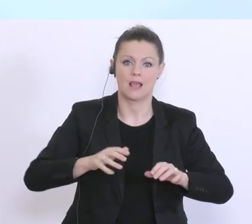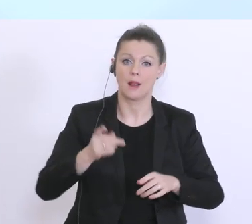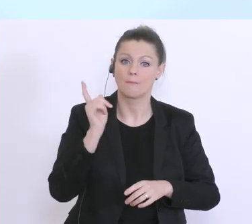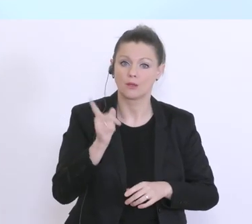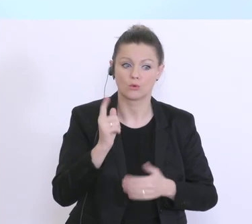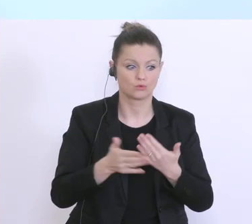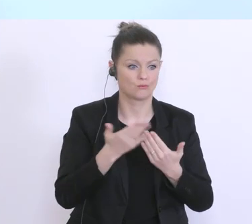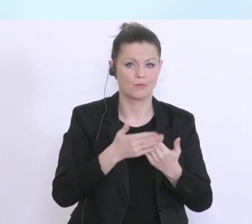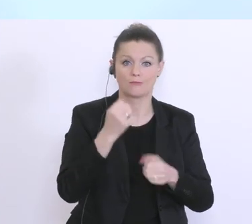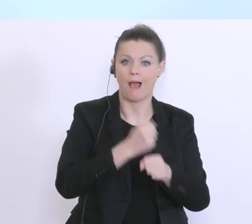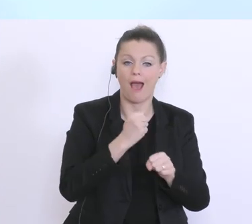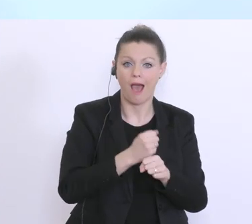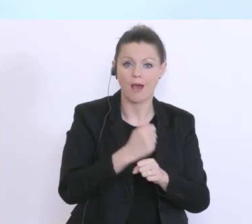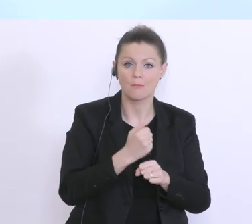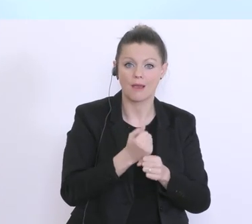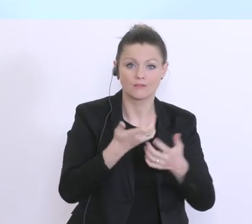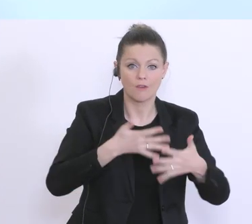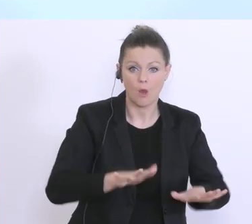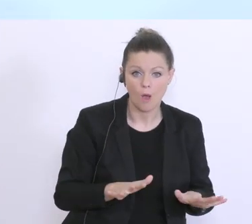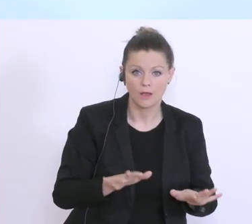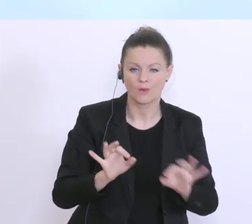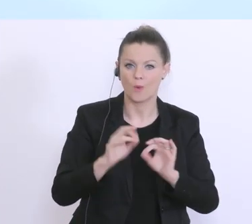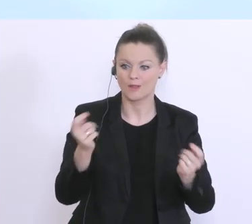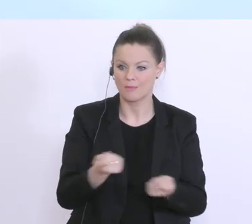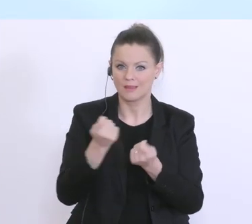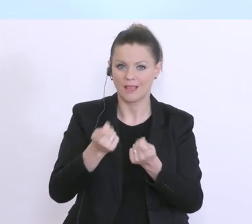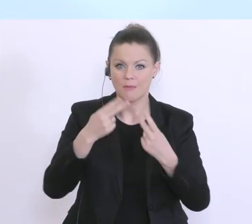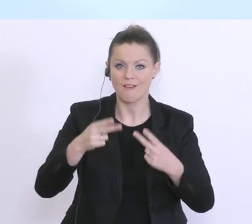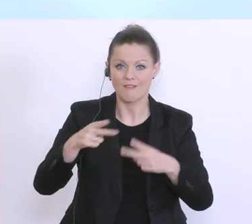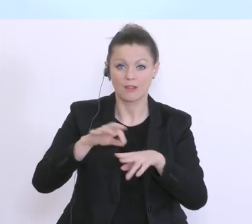Jobverlust oder weil sie einfach ihren Betrieb nicht mehr weiterführen können. Und das sind,